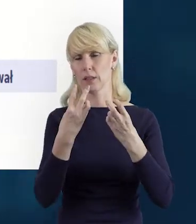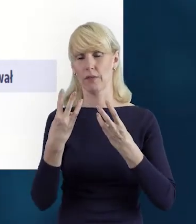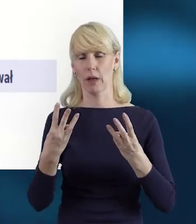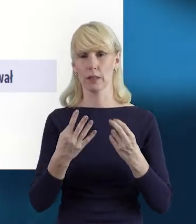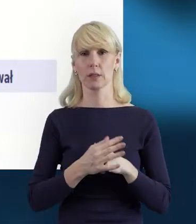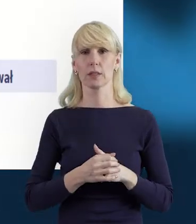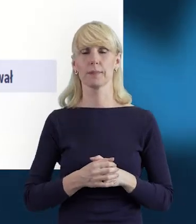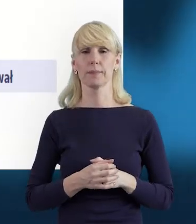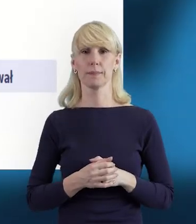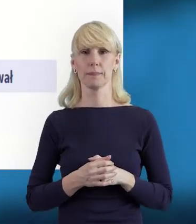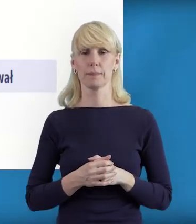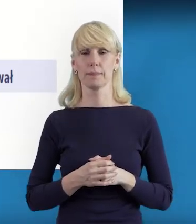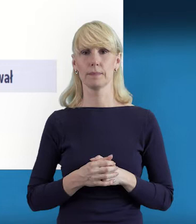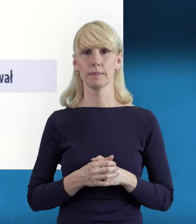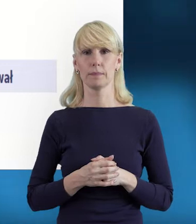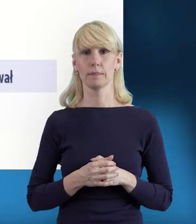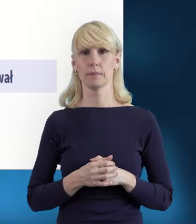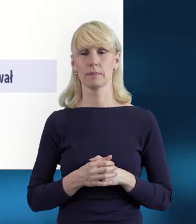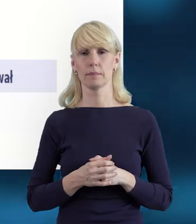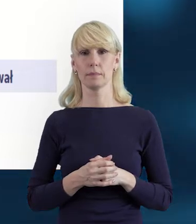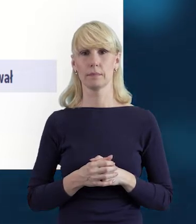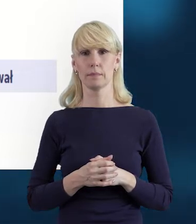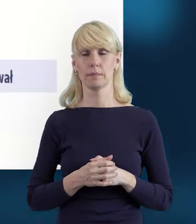które już mogły być przez Państwa zapisane.